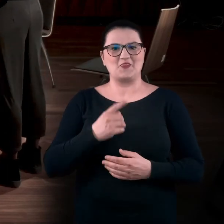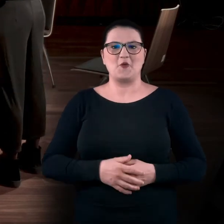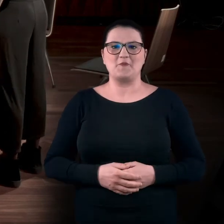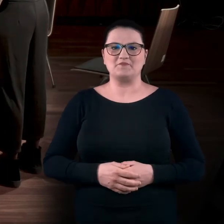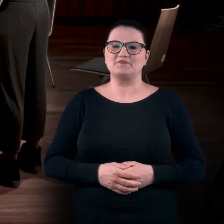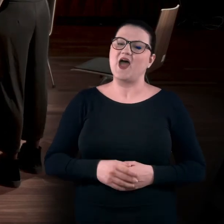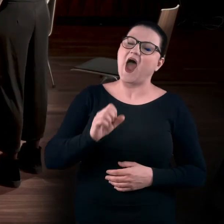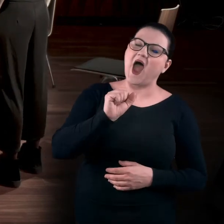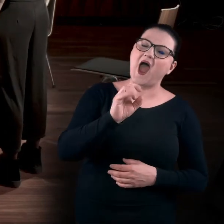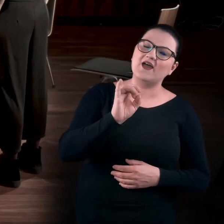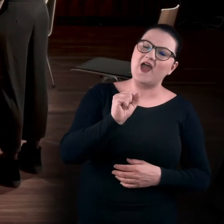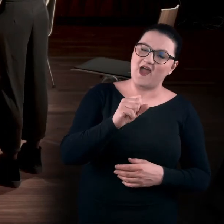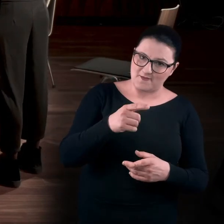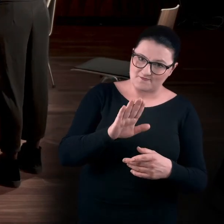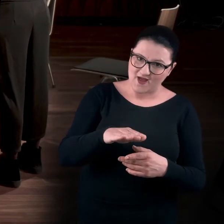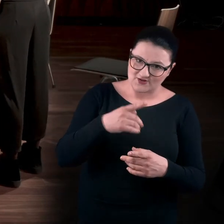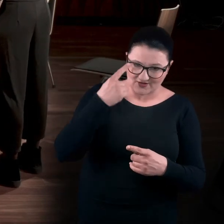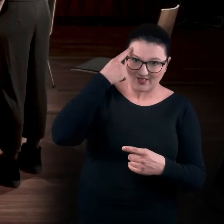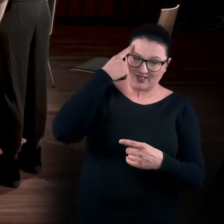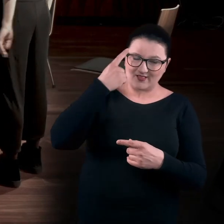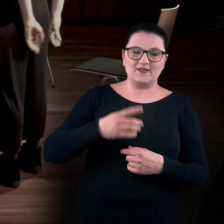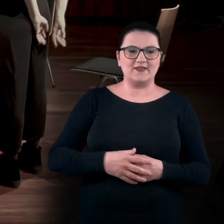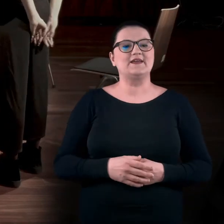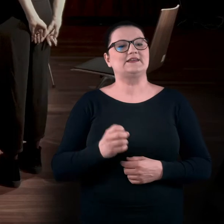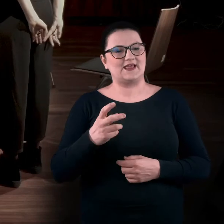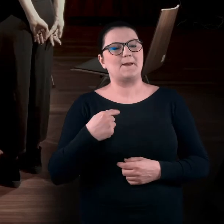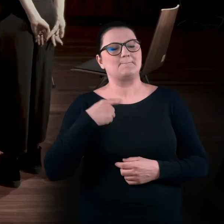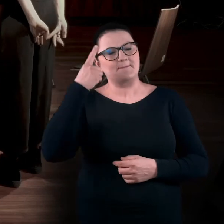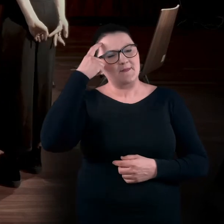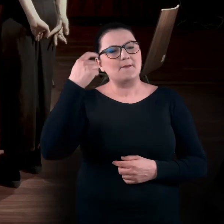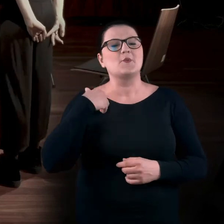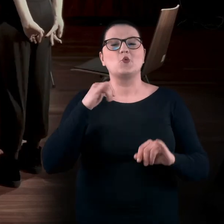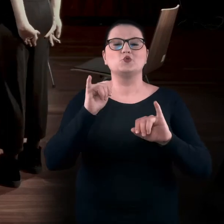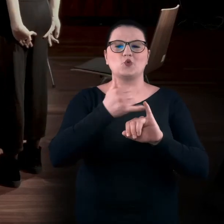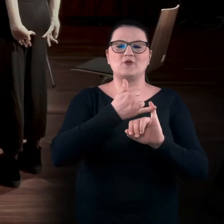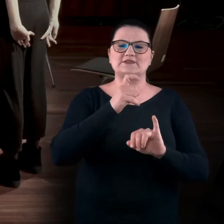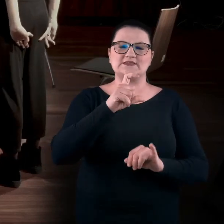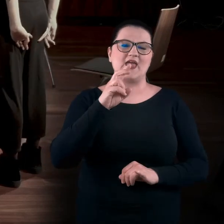Agnieszka, a ty masz coś? Tak. Pamiętam jedną wystawę w toruńskim CSW,